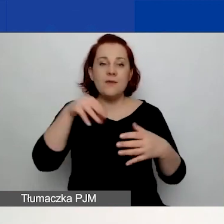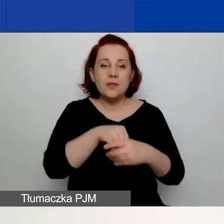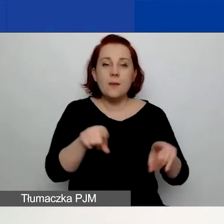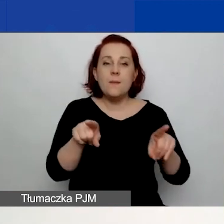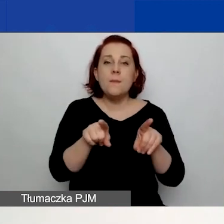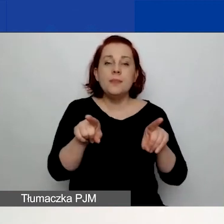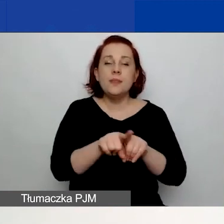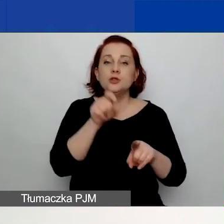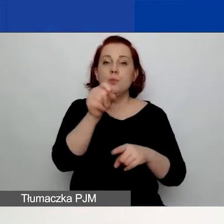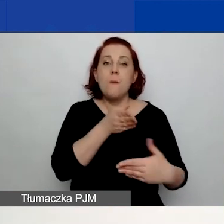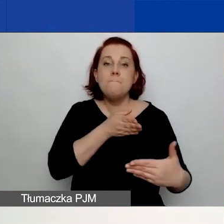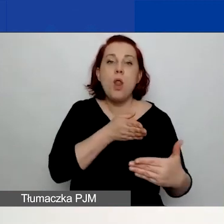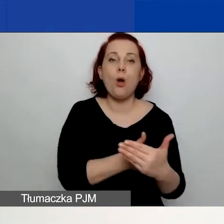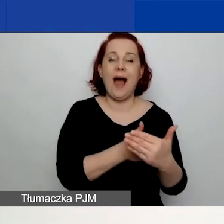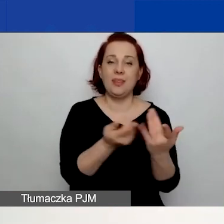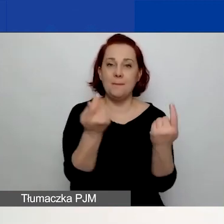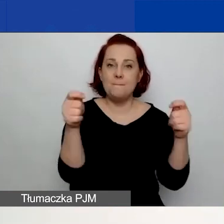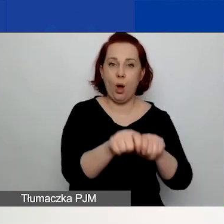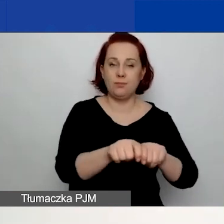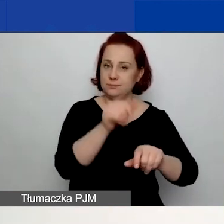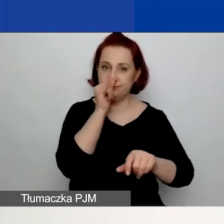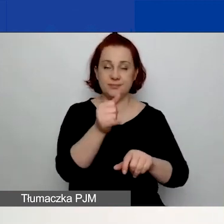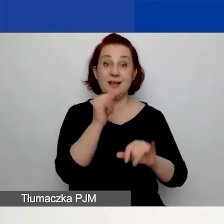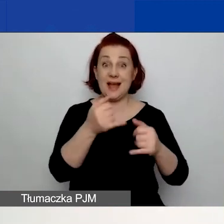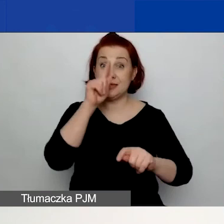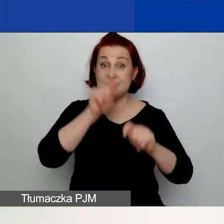które przy sprawdzaniu poprawności wprowadzenia danych